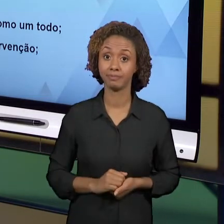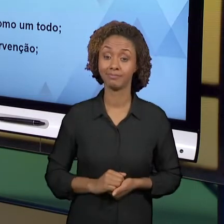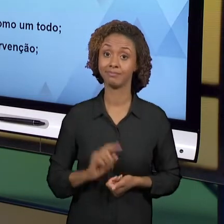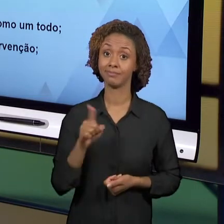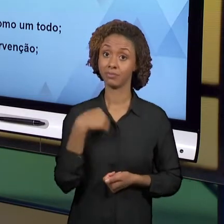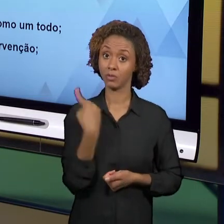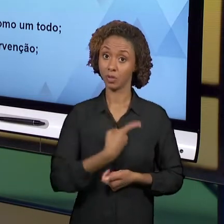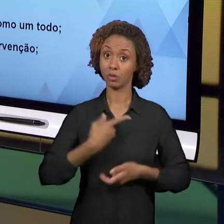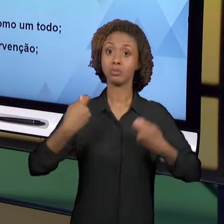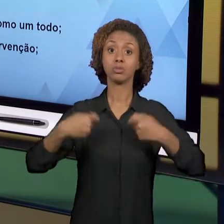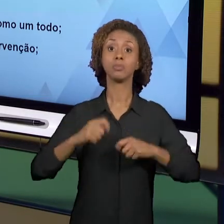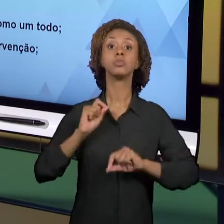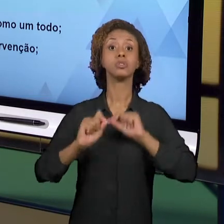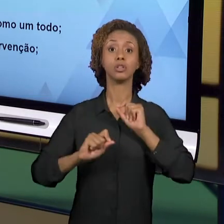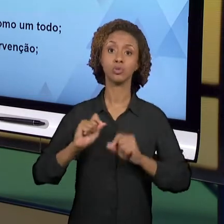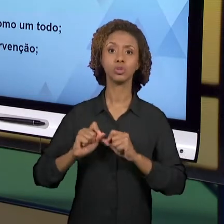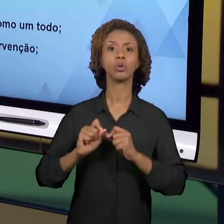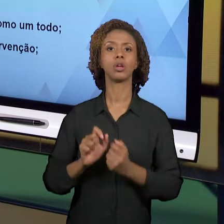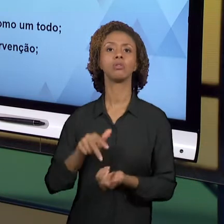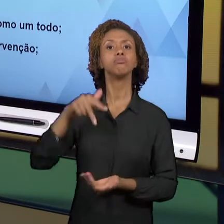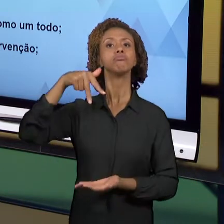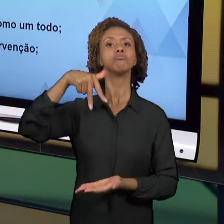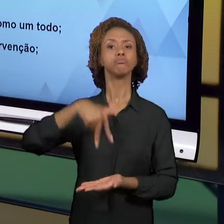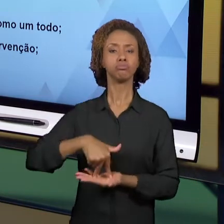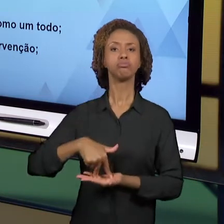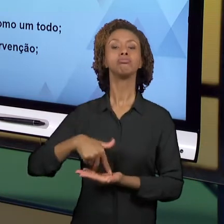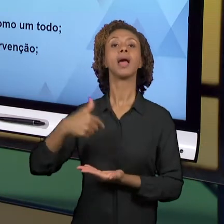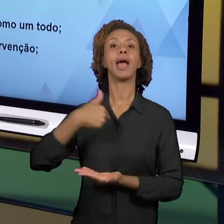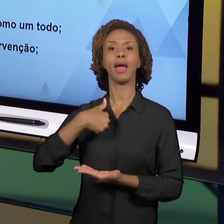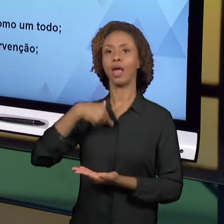MEDIADOR DO CONHECIMENTO E NÃO COMO UM APLICADOR